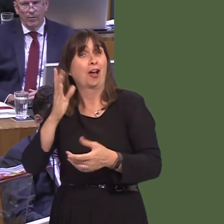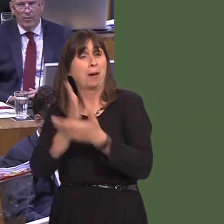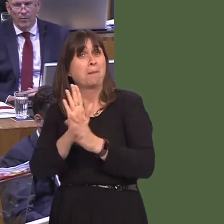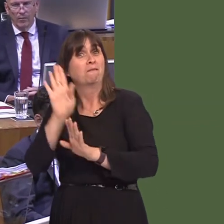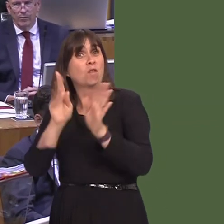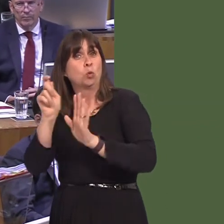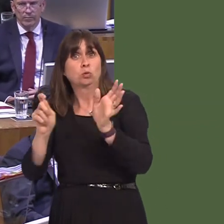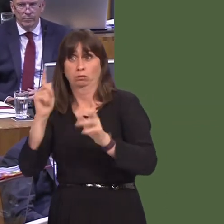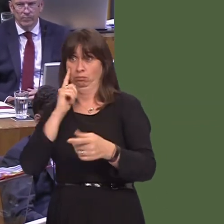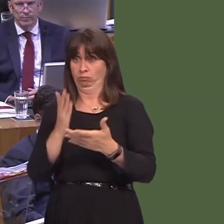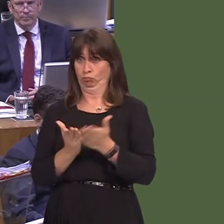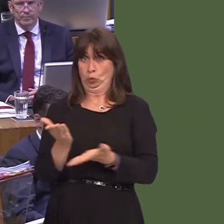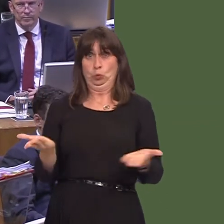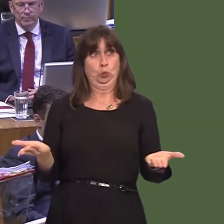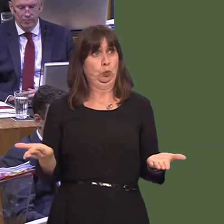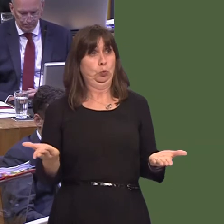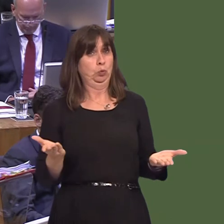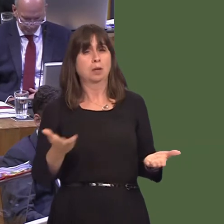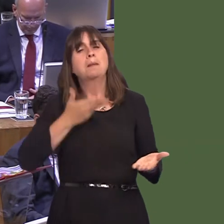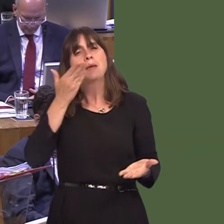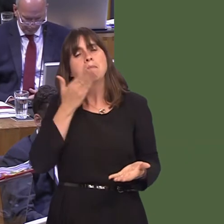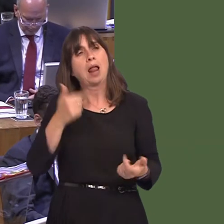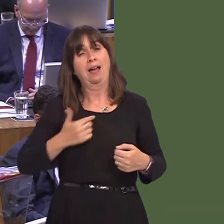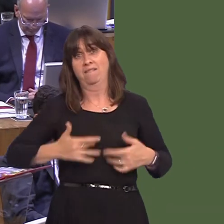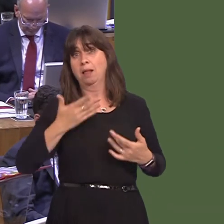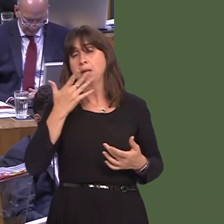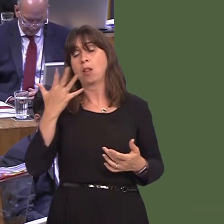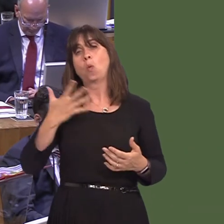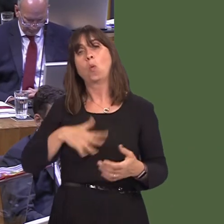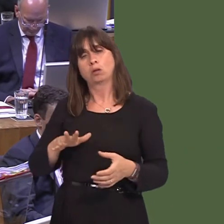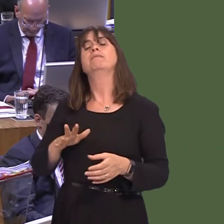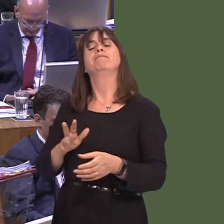voted for last year. My belief is, what people want is the result of the referendum to be